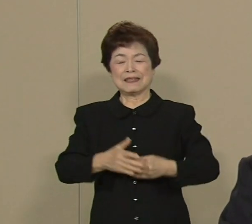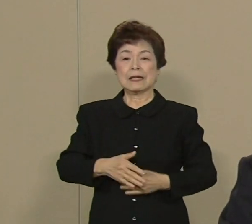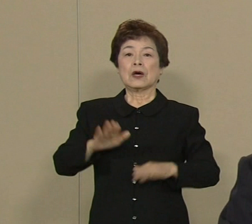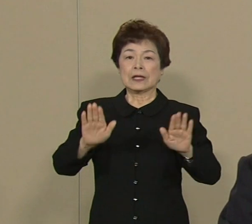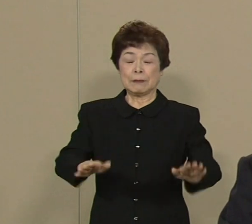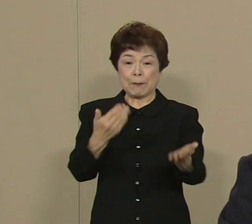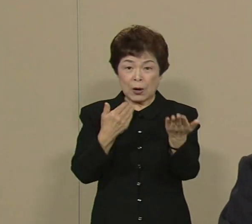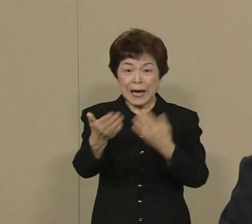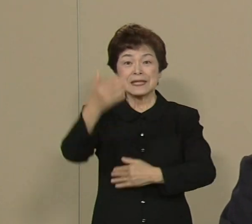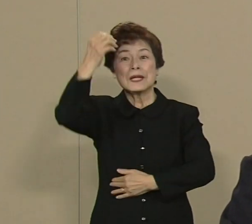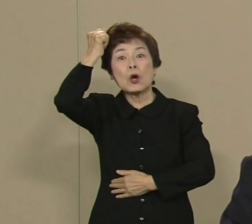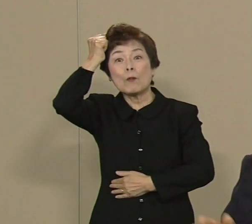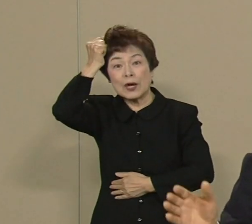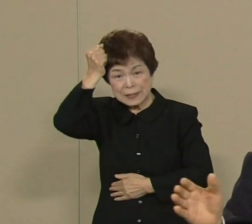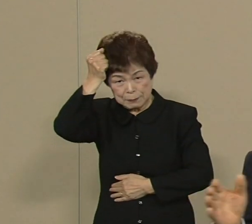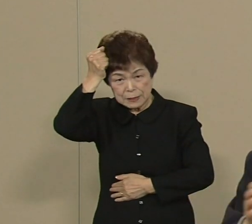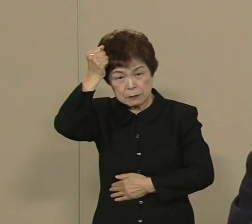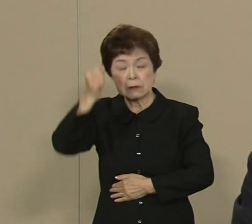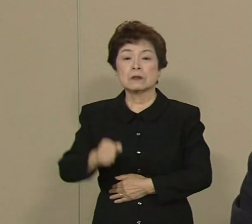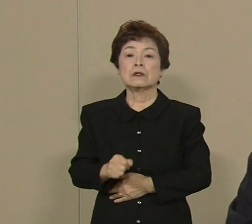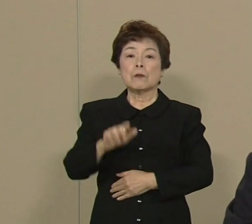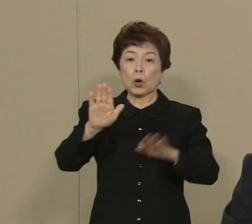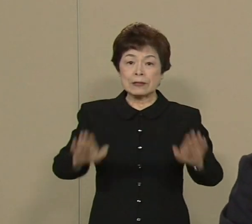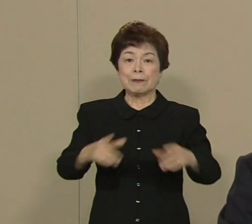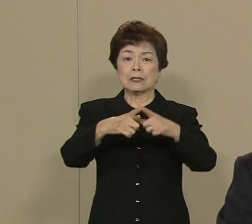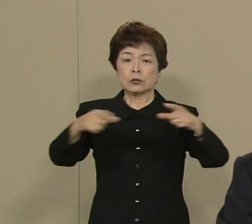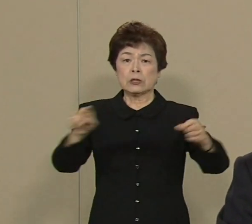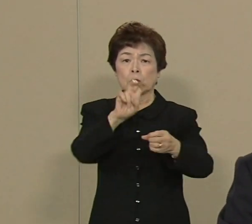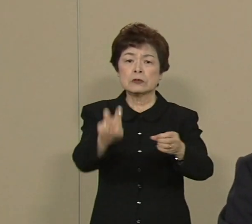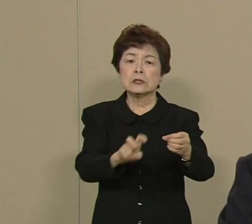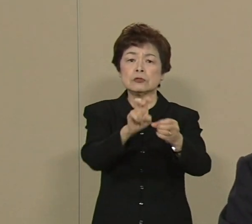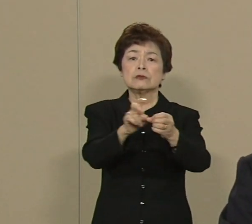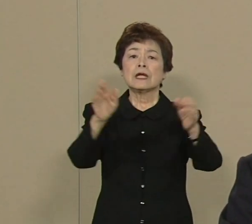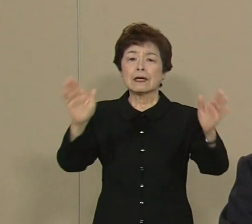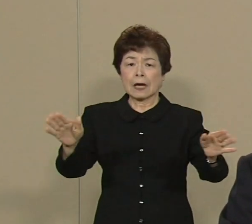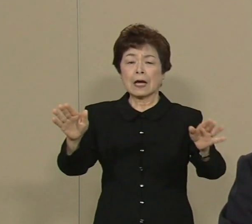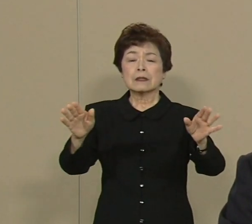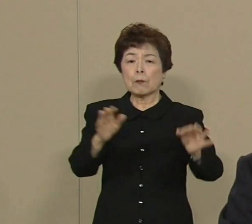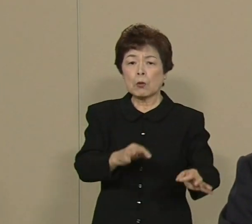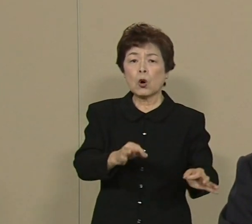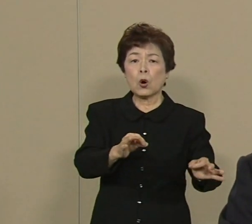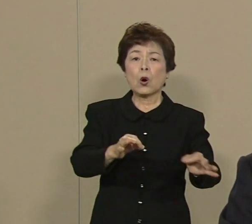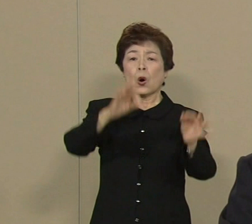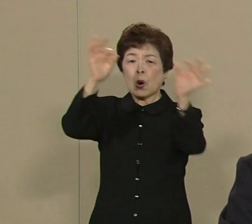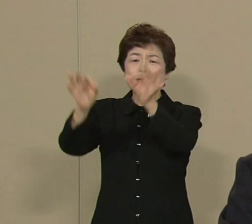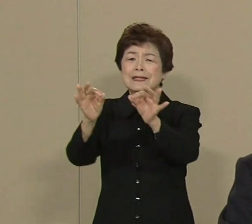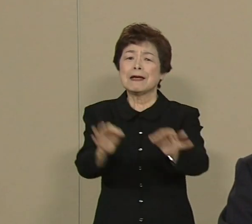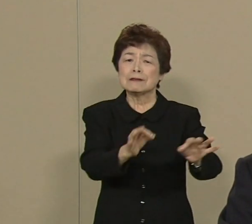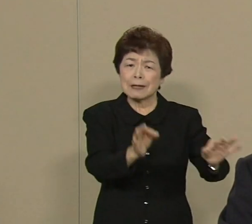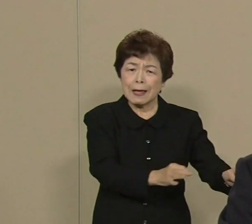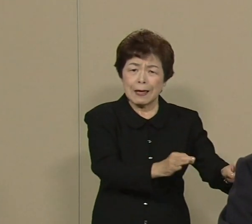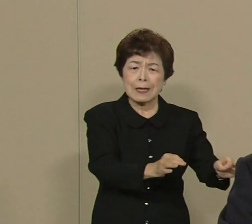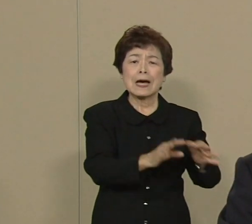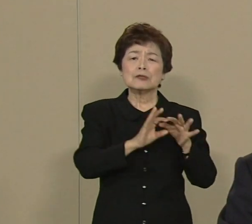今の日本 これもう20年にわたりまして デフレが続いて 本当に苦しんできました